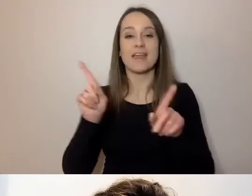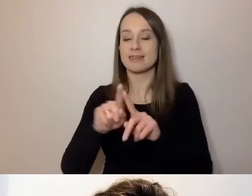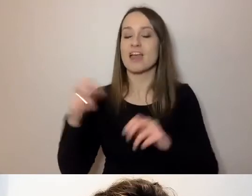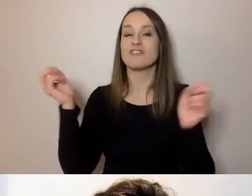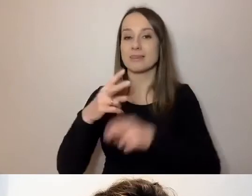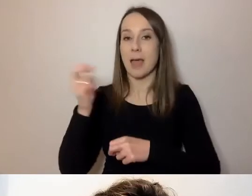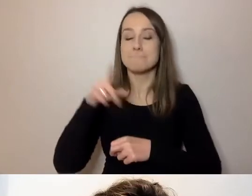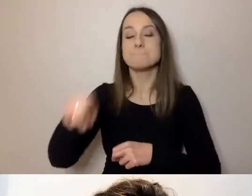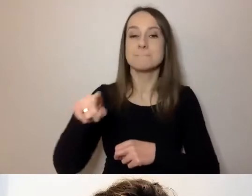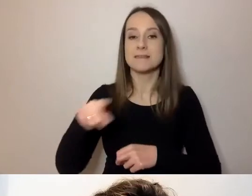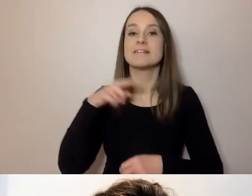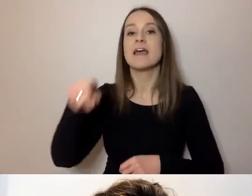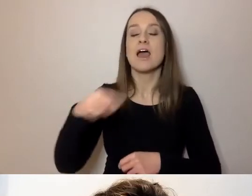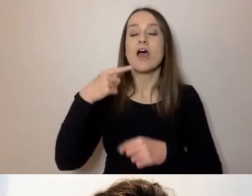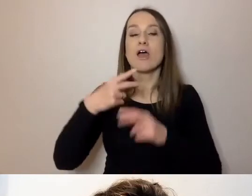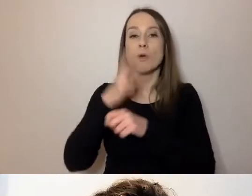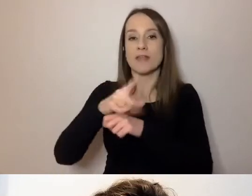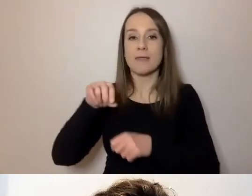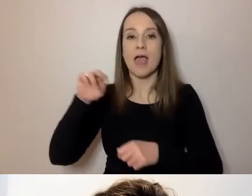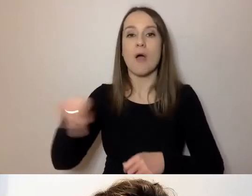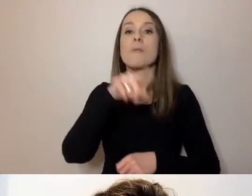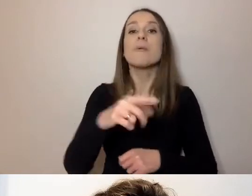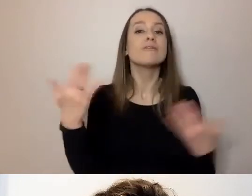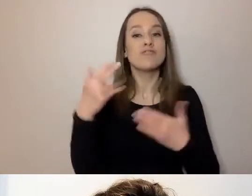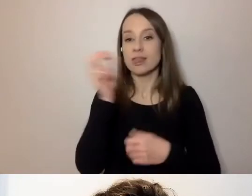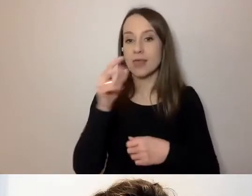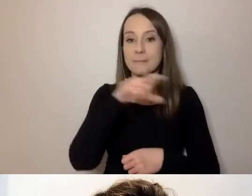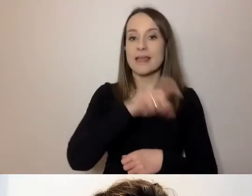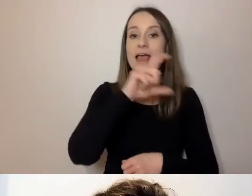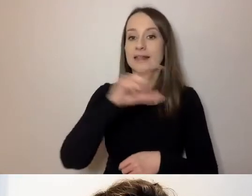Znajdują się pod ikonką CC na pasku u dołu ekranu.